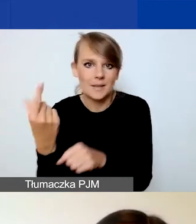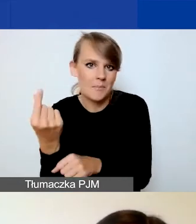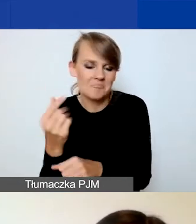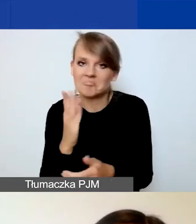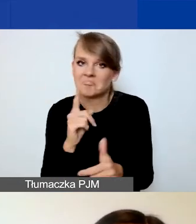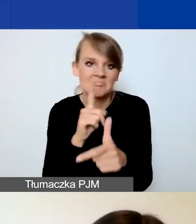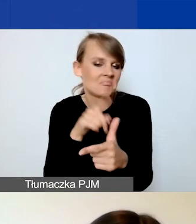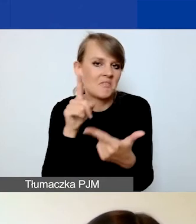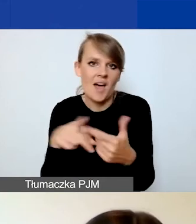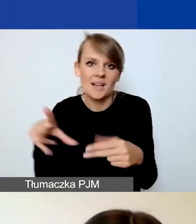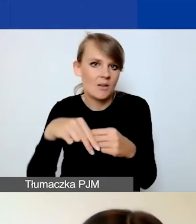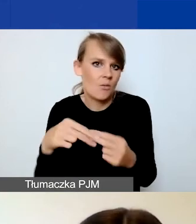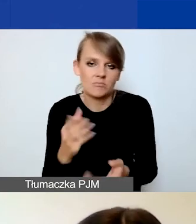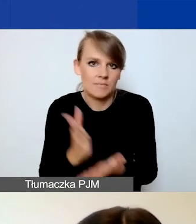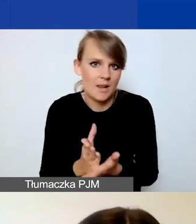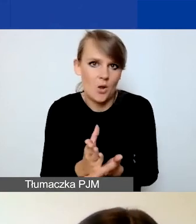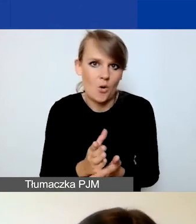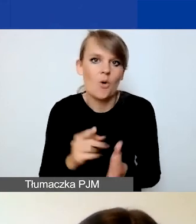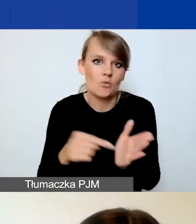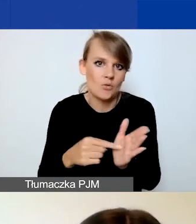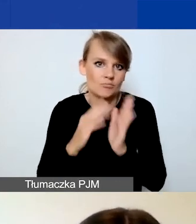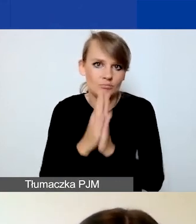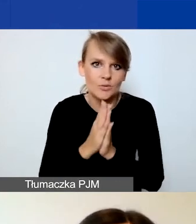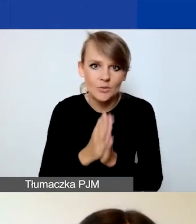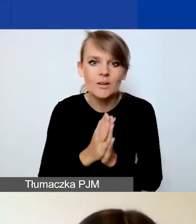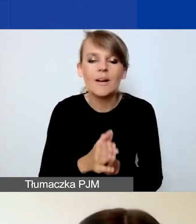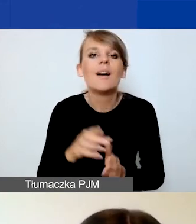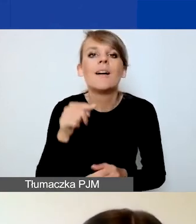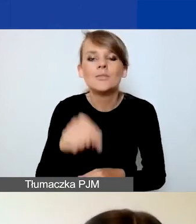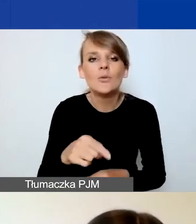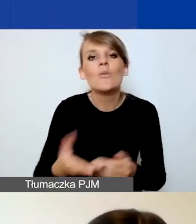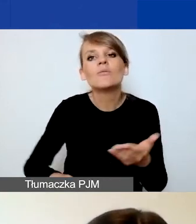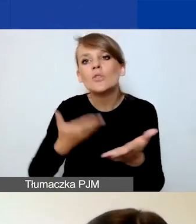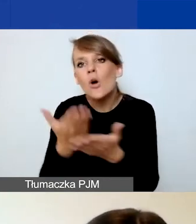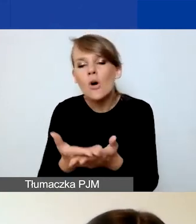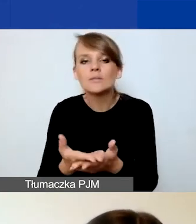o których dołączenie do wniosku prosimy. Nie załączacie na etapie wniosku niczego więcej.